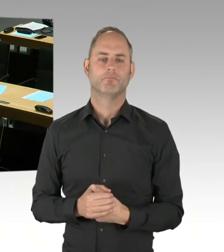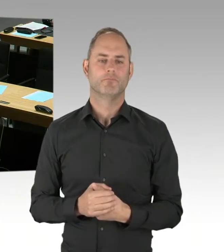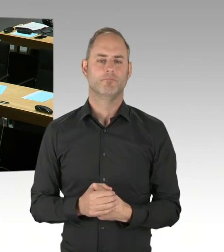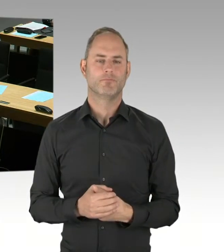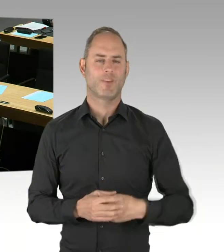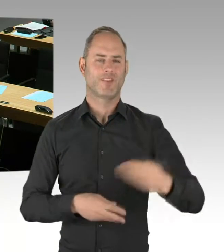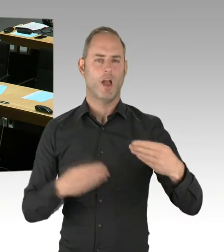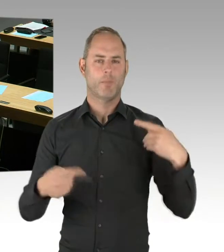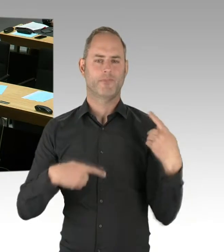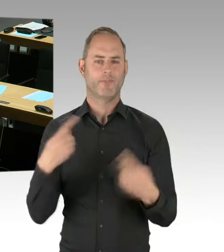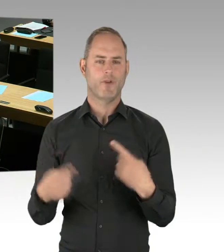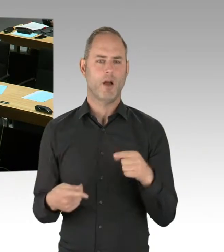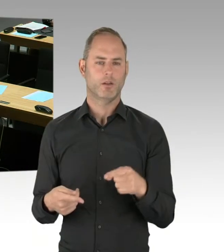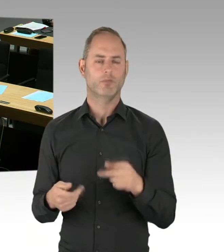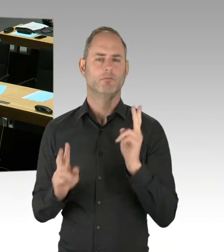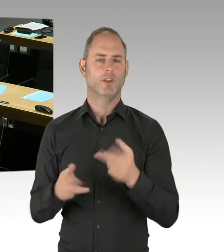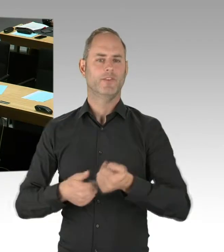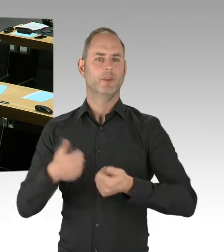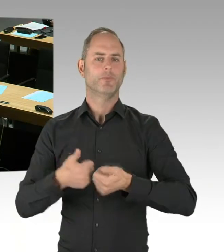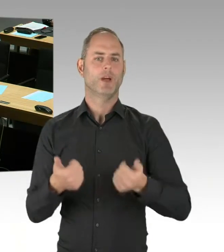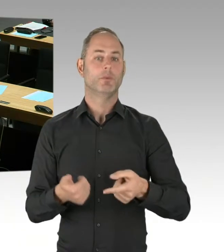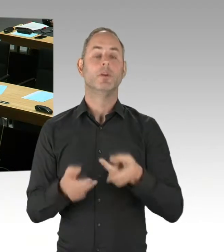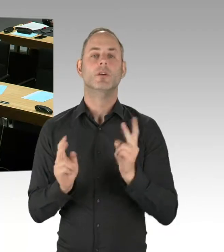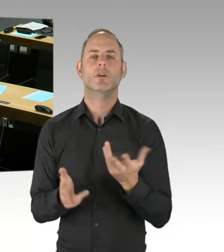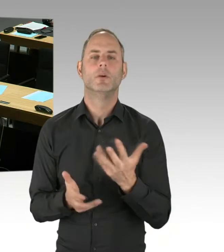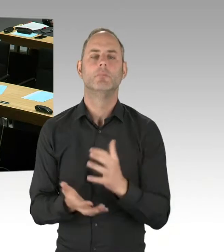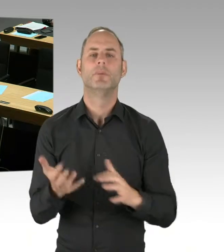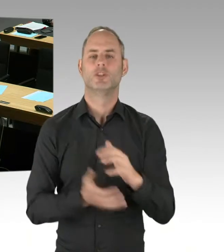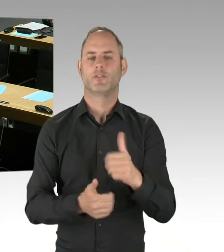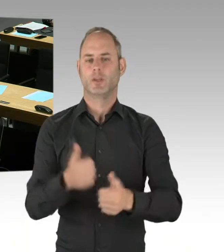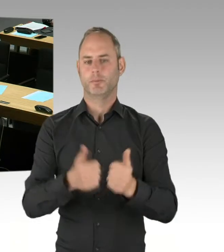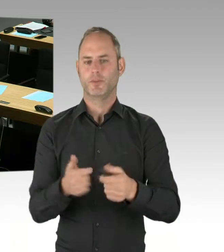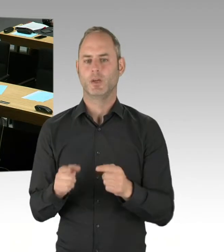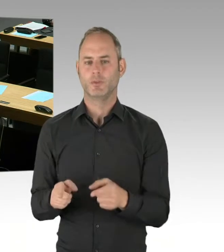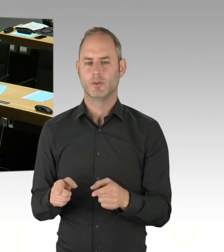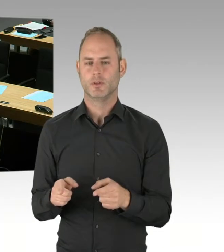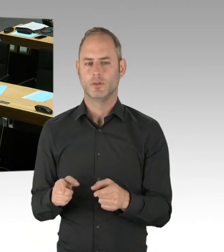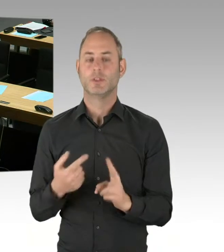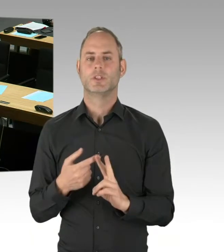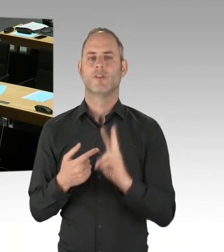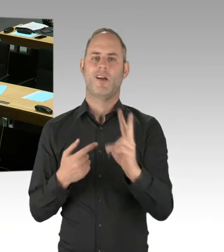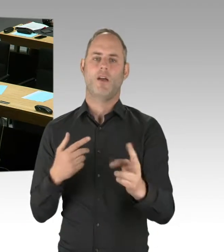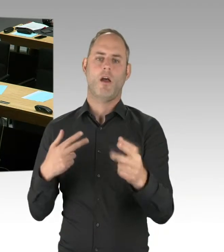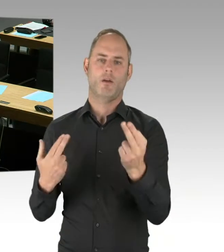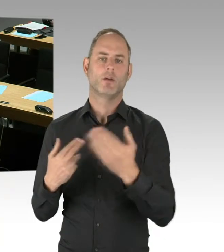Angestrebt wird daher ein Verfahrensabschluss im vierten Quartal 2021, sodass in einem Teilnetz noch im Jahr 2026